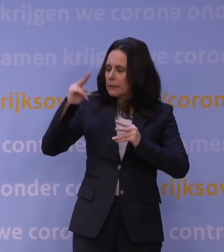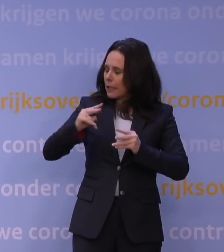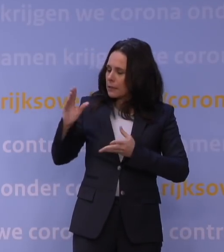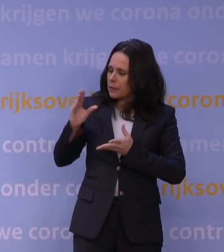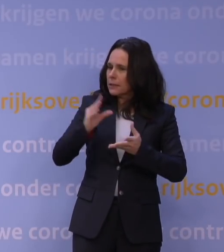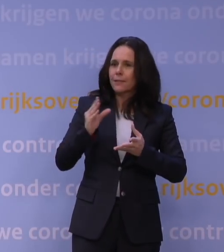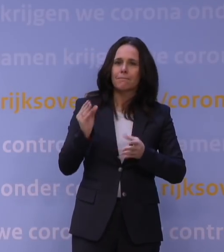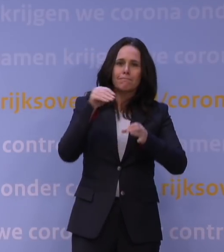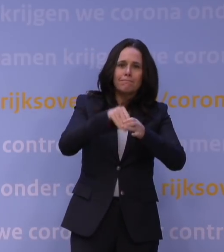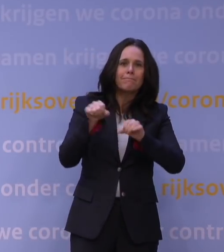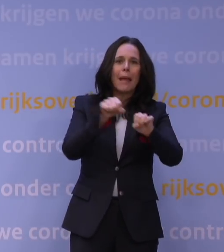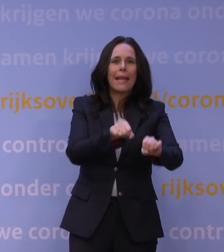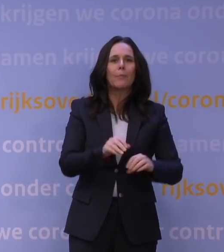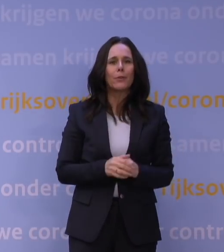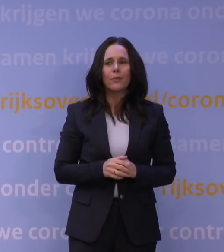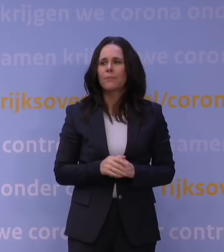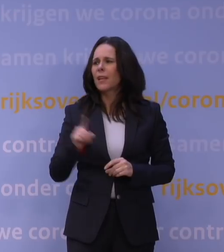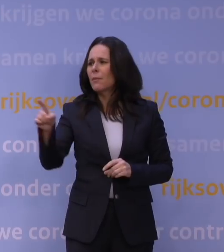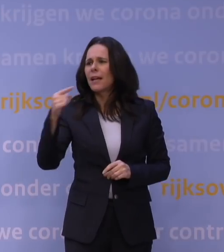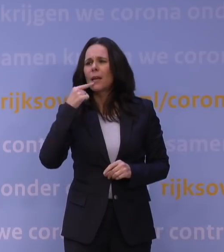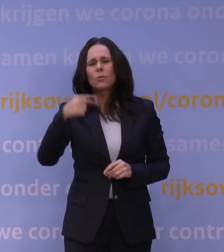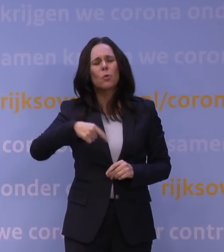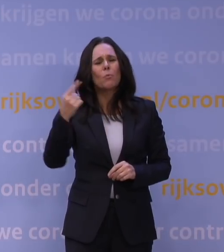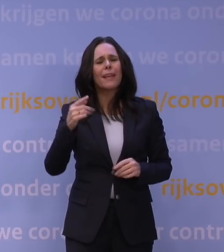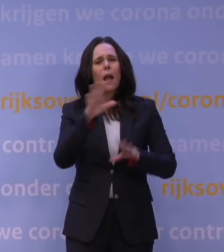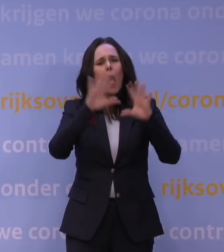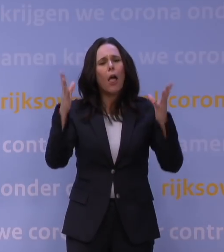Ik heb het meer over het algemene uithoudingsvermogen dat er nog is in Nederland.